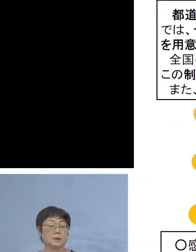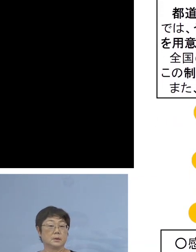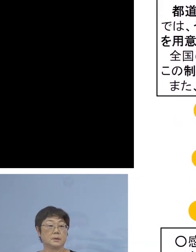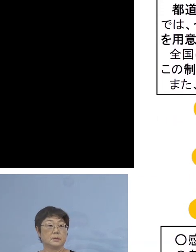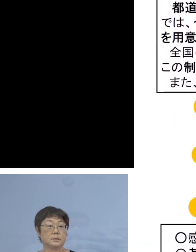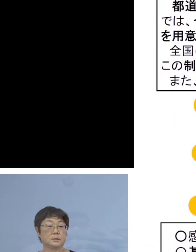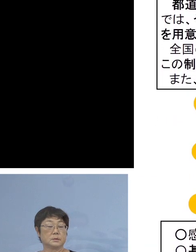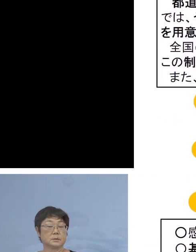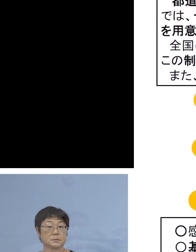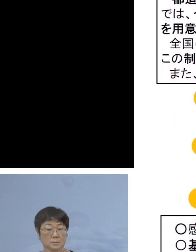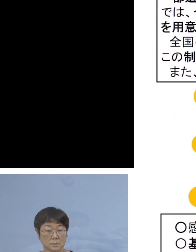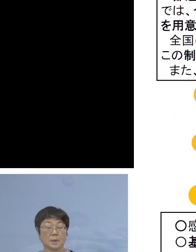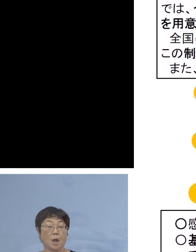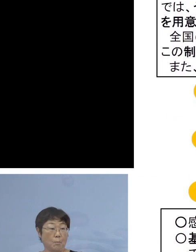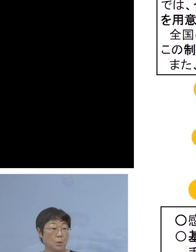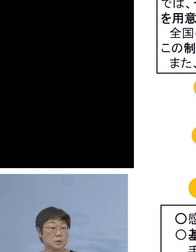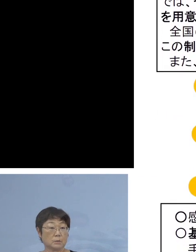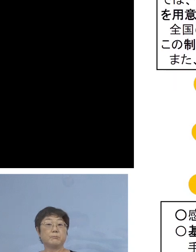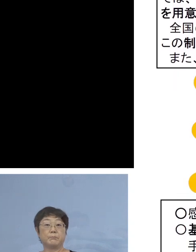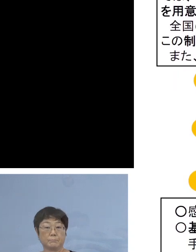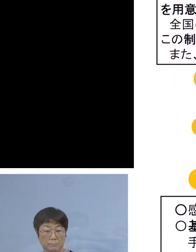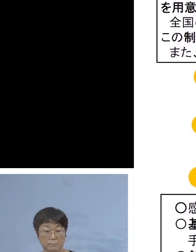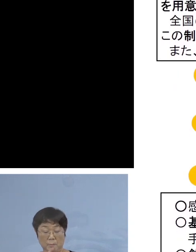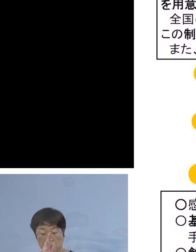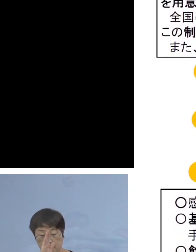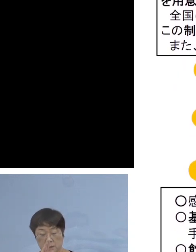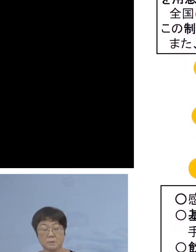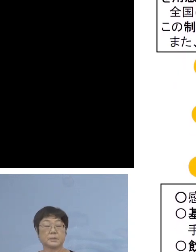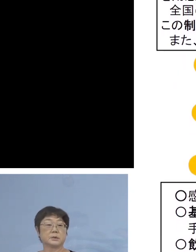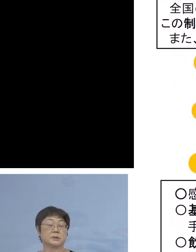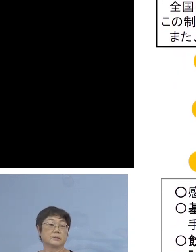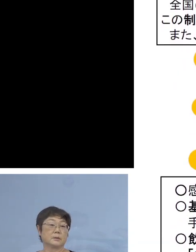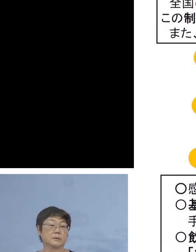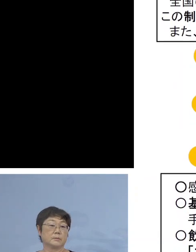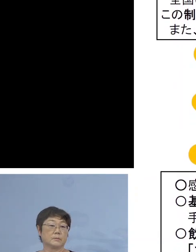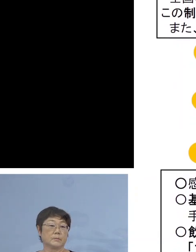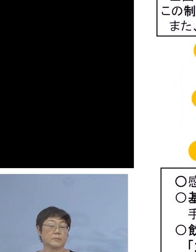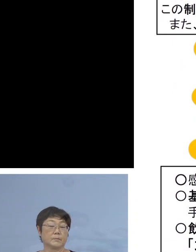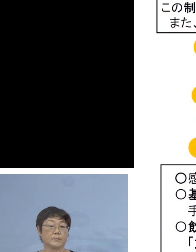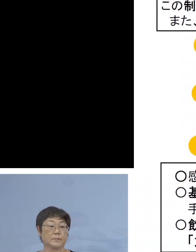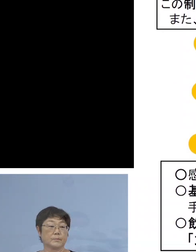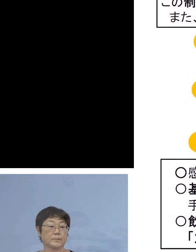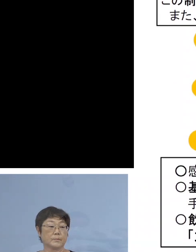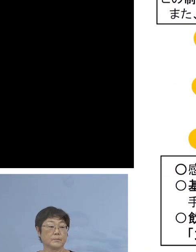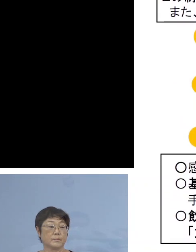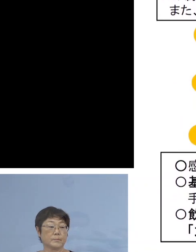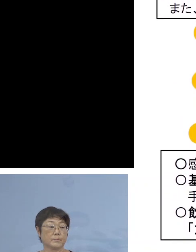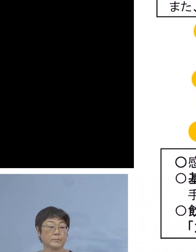どんどん お申し込みを いただきたいと思います